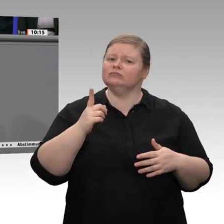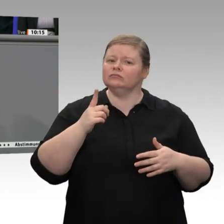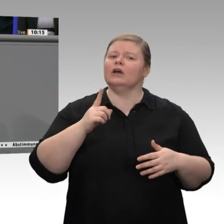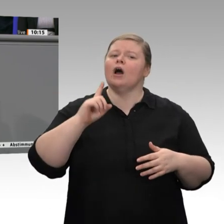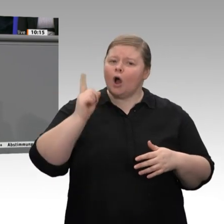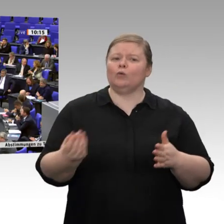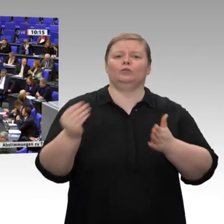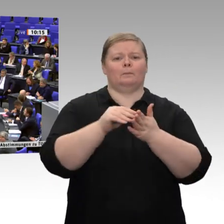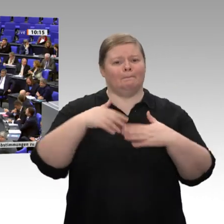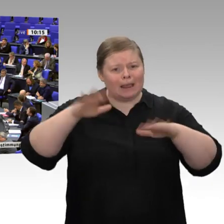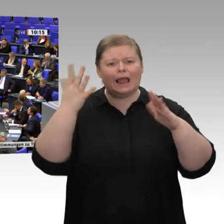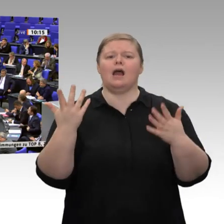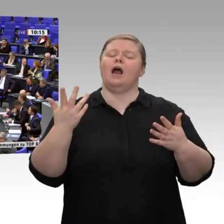Herzlichen Dank.